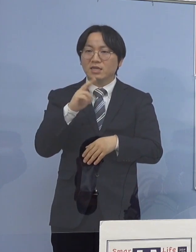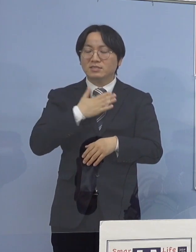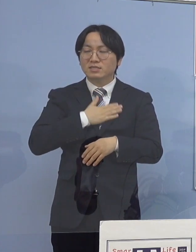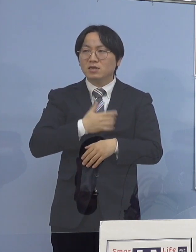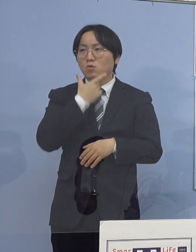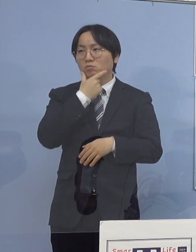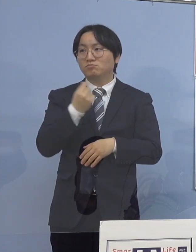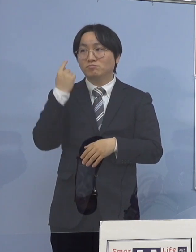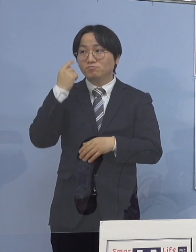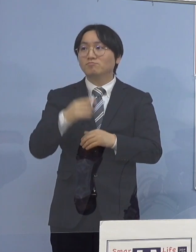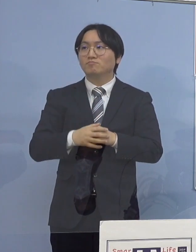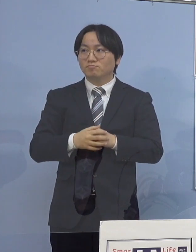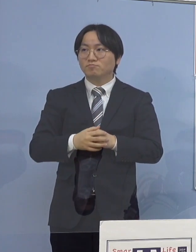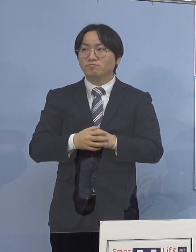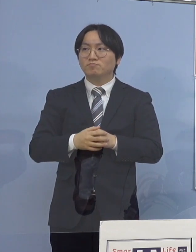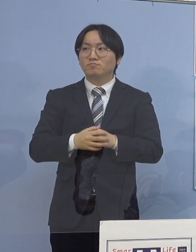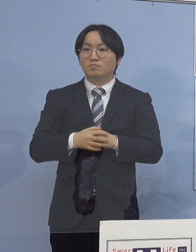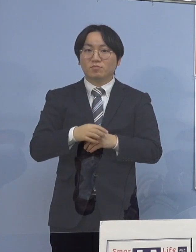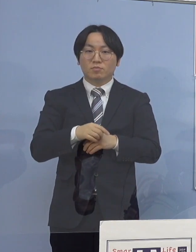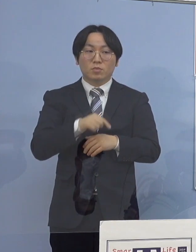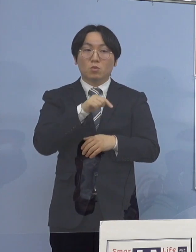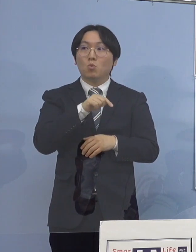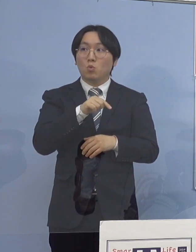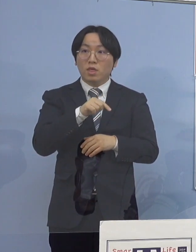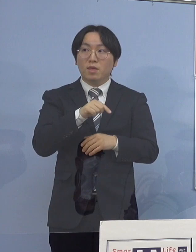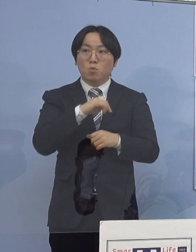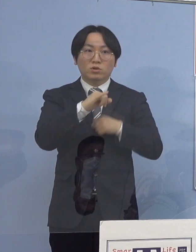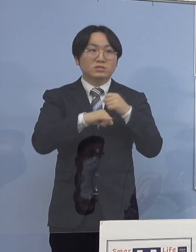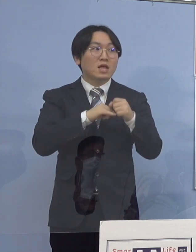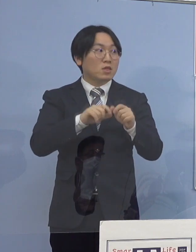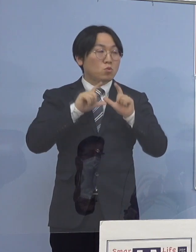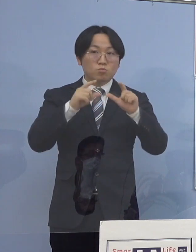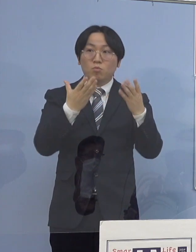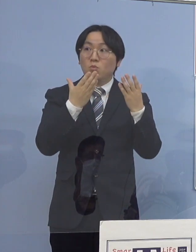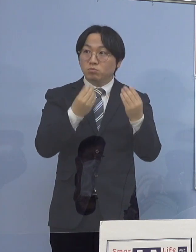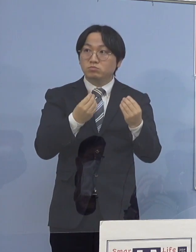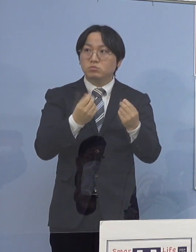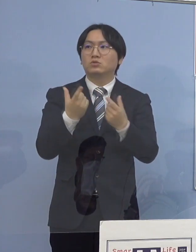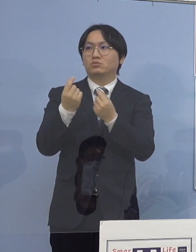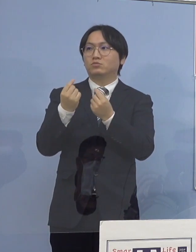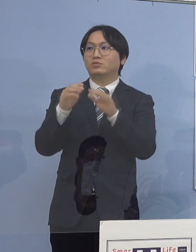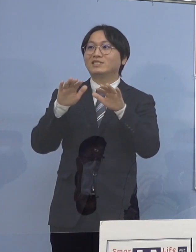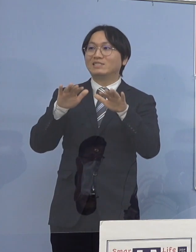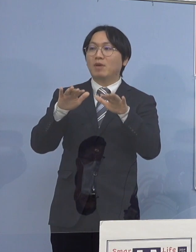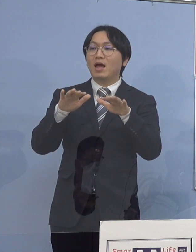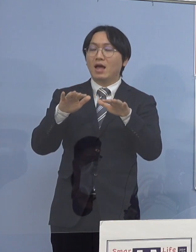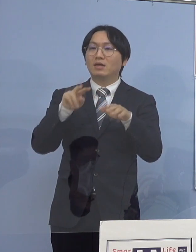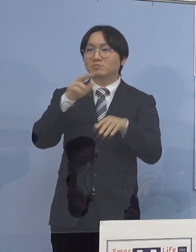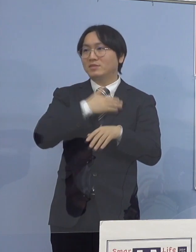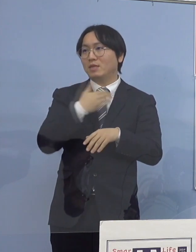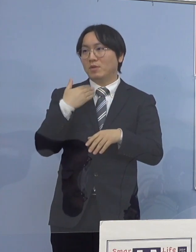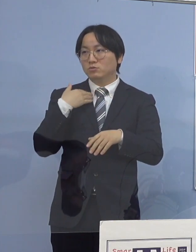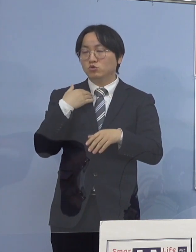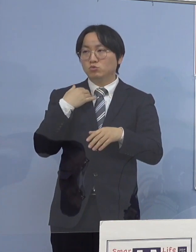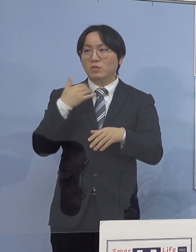（徳島新聞社） これはもう既に公開はされていますか （知事） ネット上でもう出来ております （徳島新聞社） YouTubeなんかで見られる （知事） はい